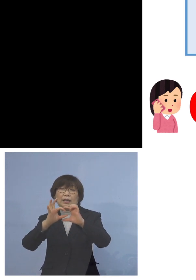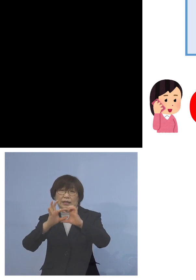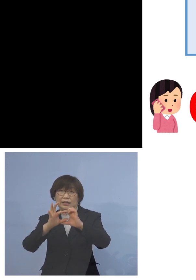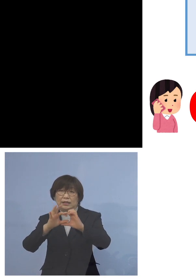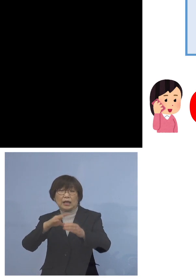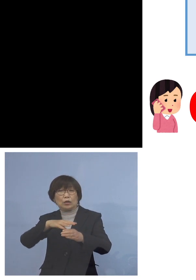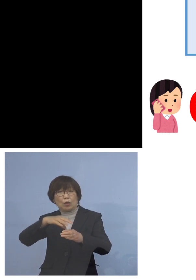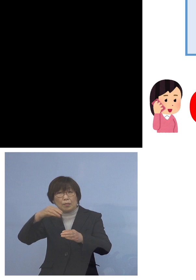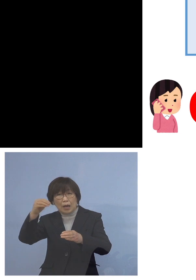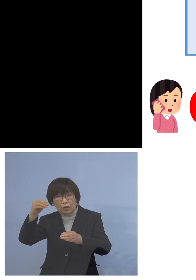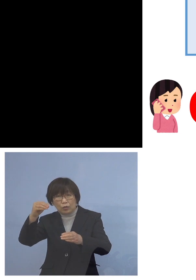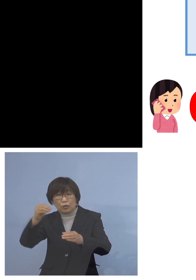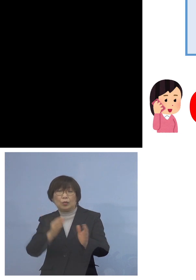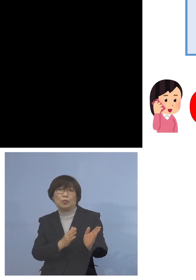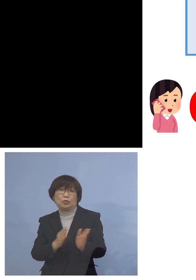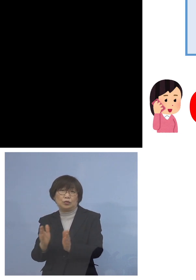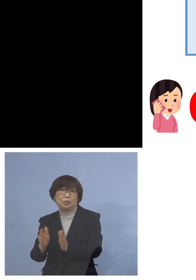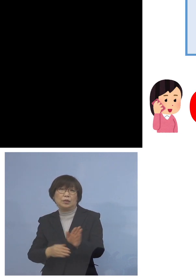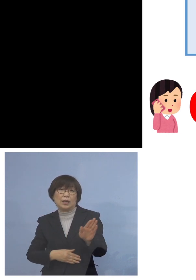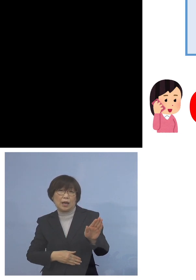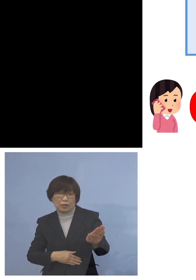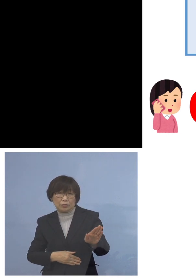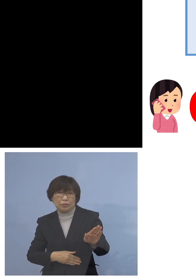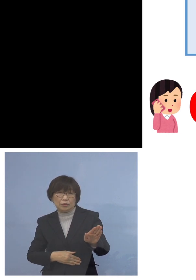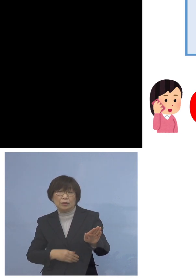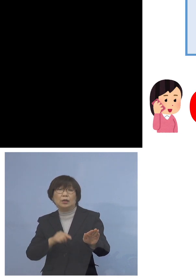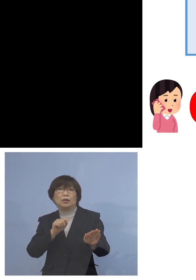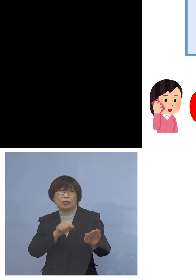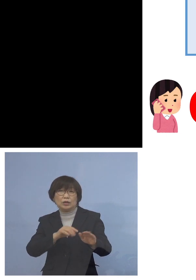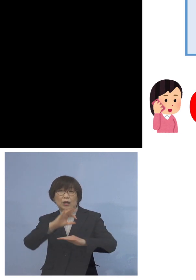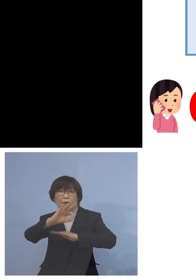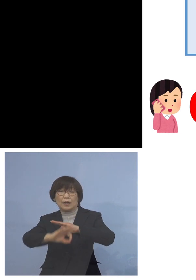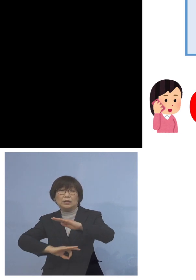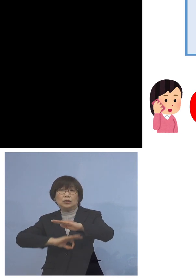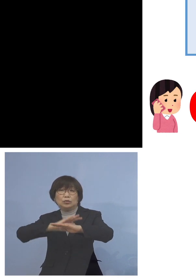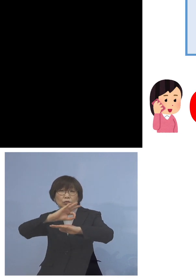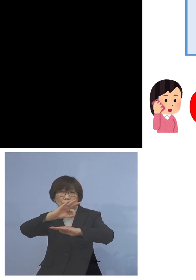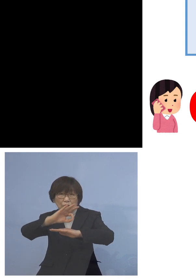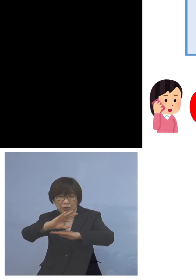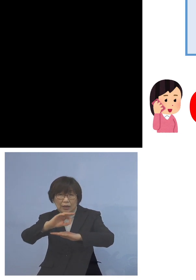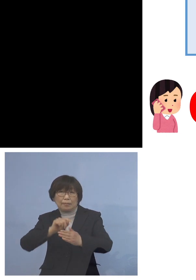いただいておりますので こちらは24時間対応可能となっております